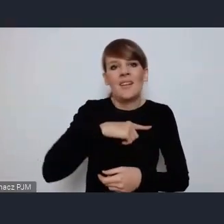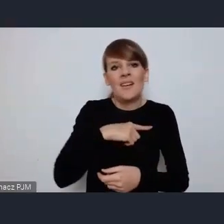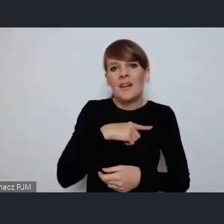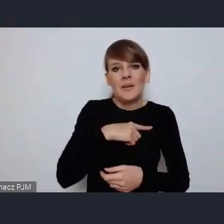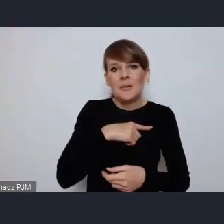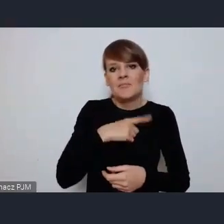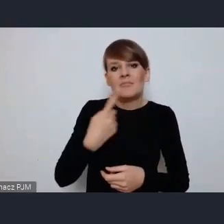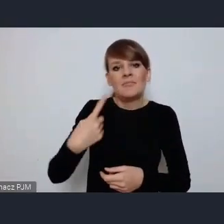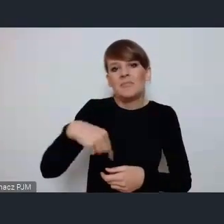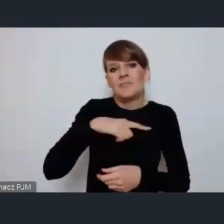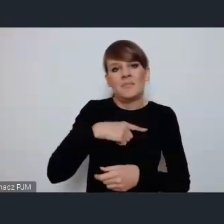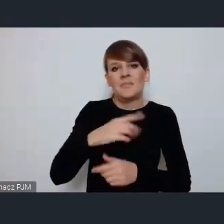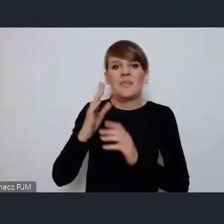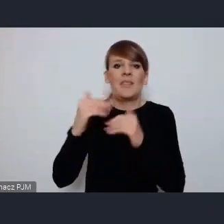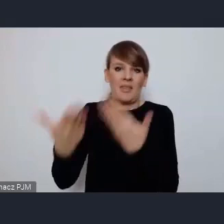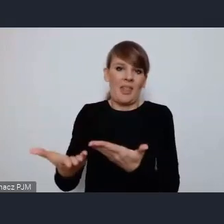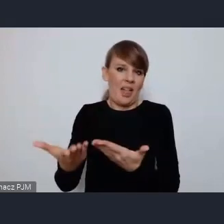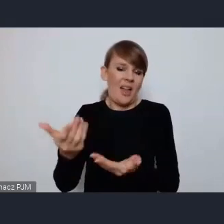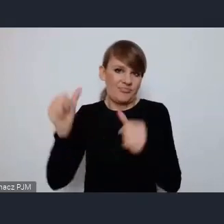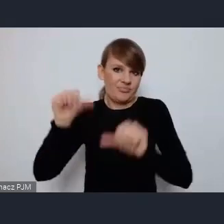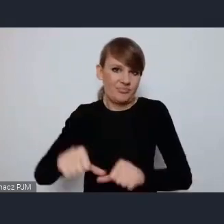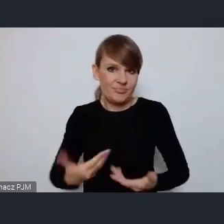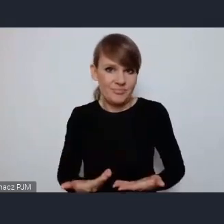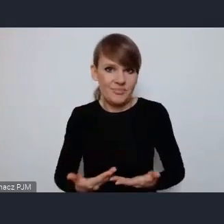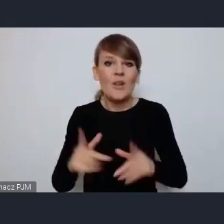dobrej spuścizny. Znaczy my dzisiaj projektujemy miasta naszej przyszłości,